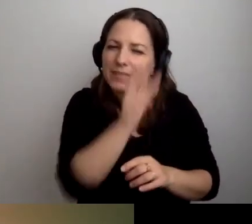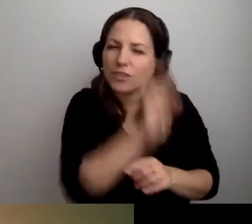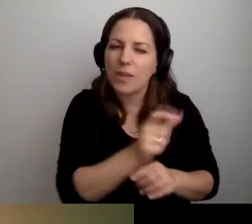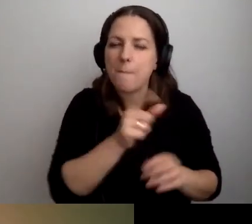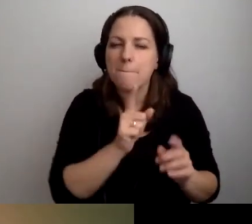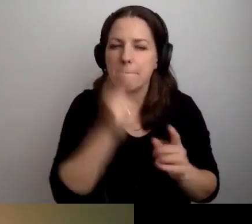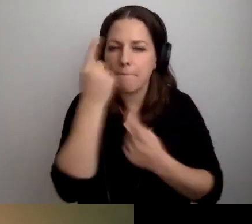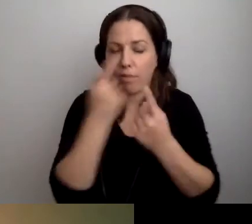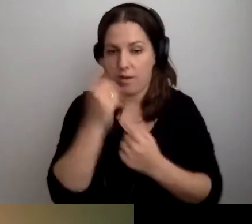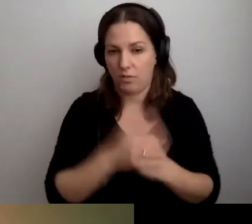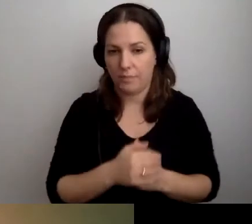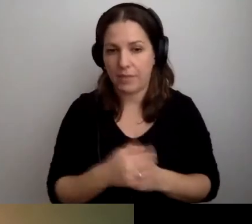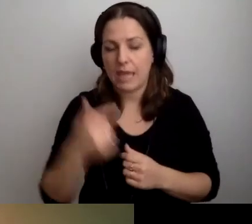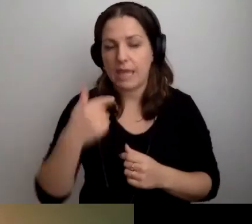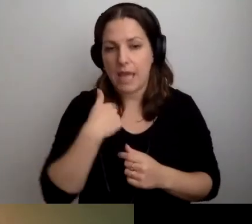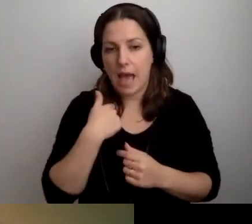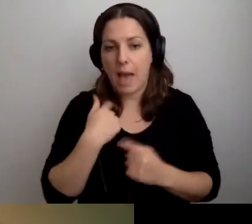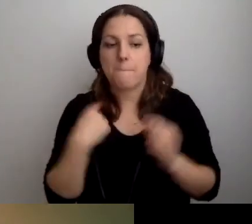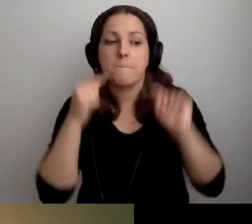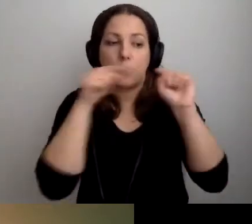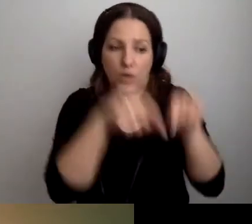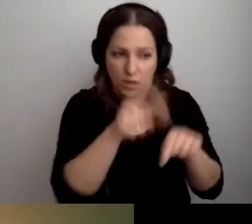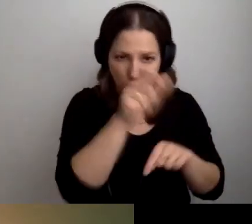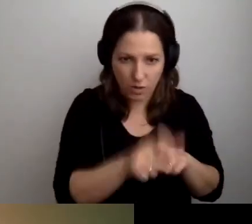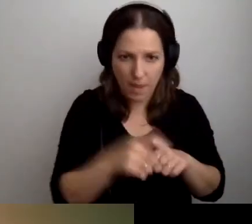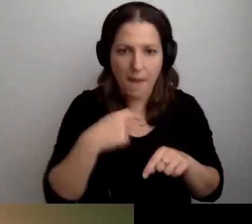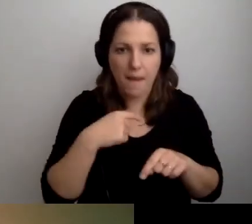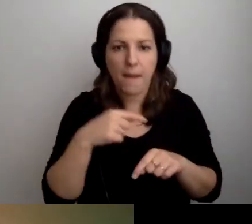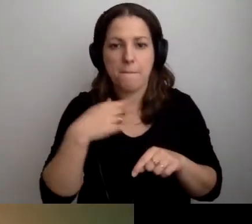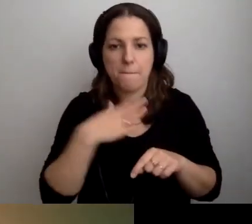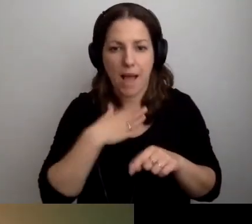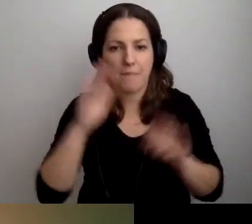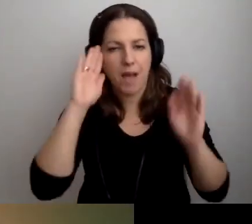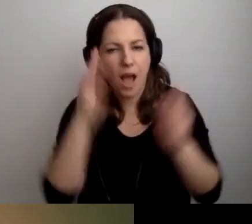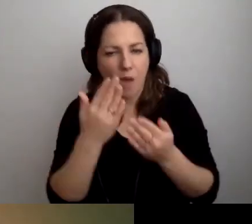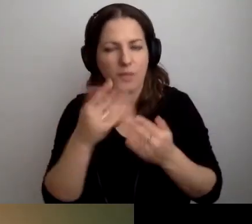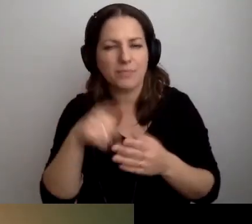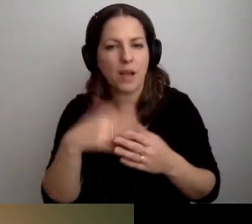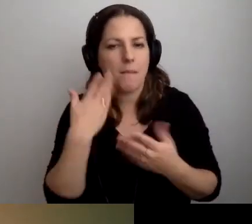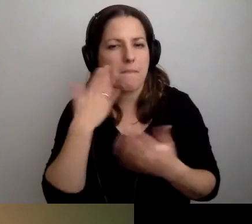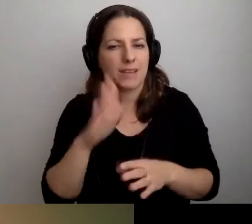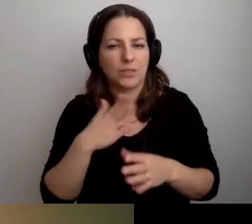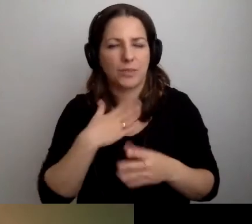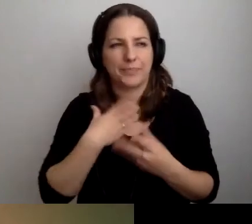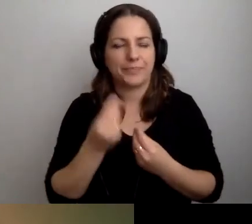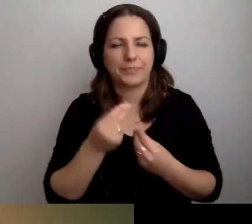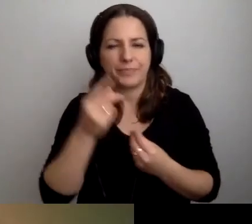Przyjdę do ciebie. Mam spektrum autyzmu. Generalnie strasznie mi nie po drodze ze społeczeństwem.